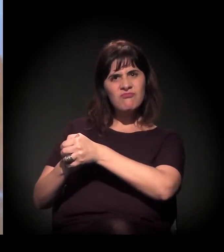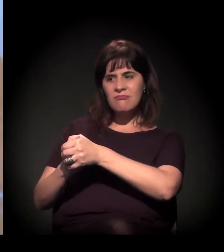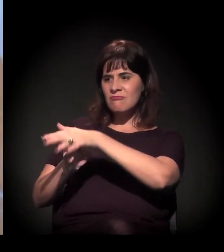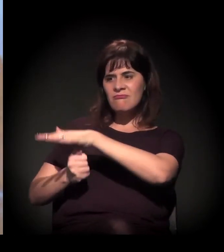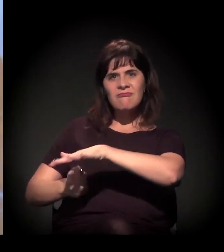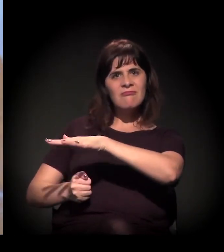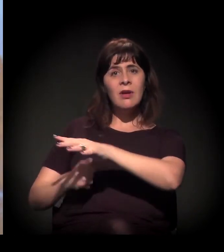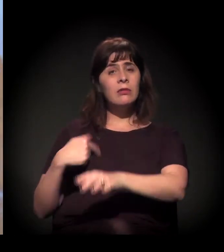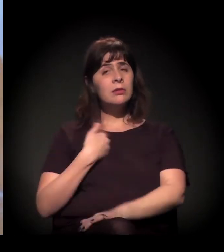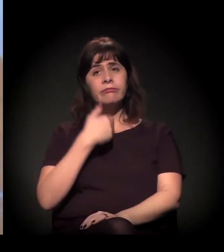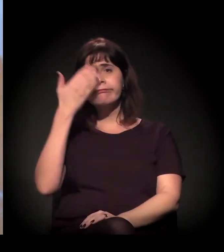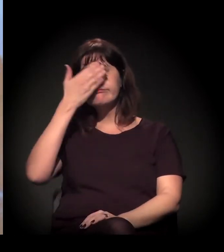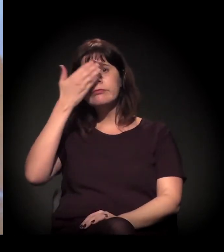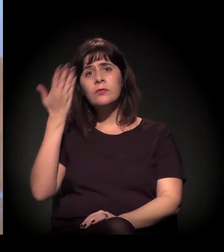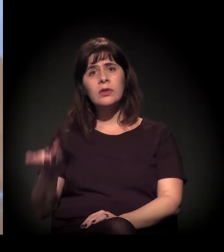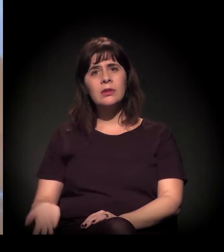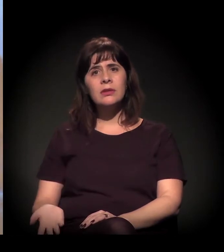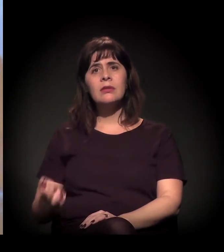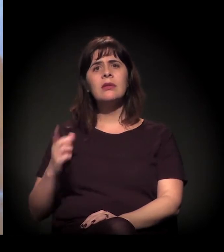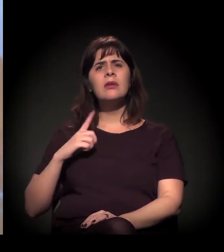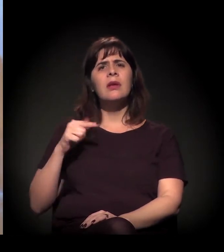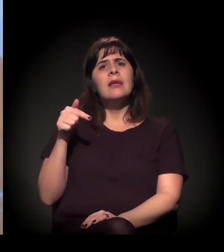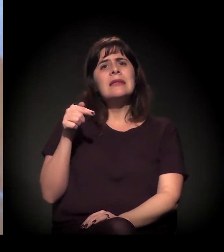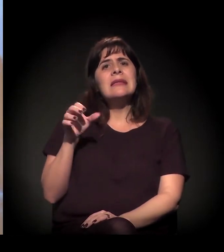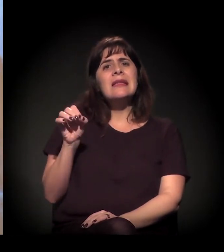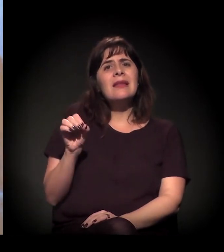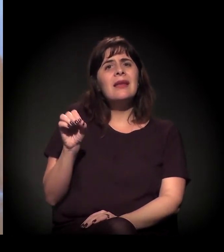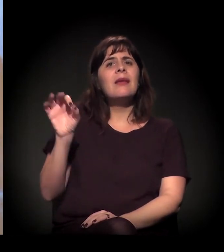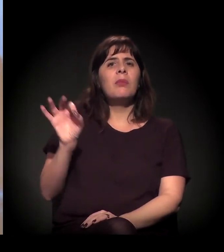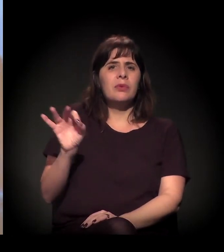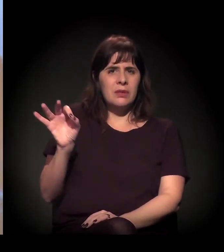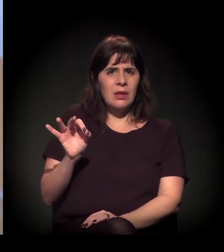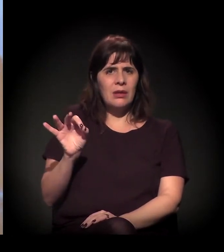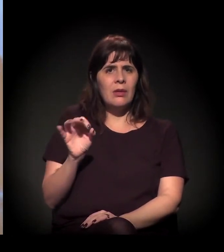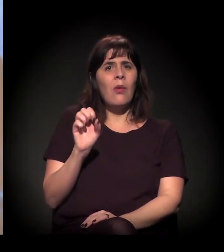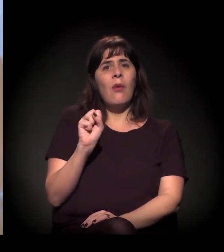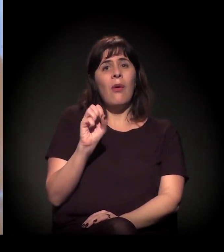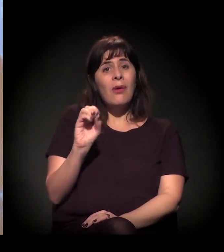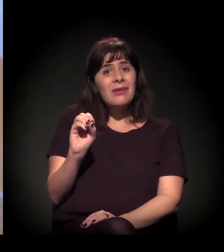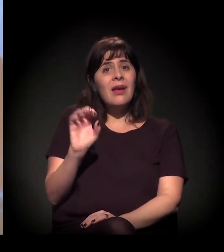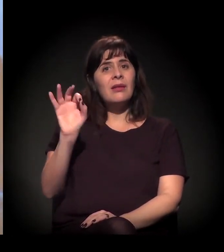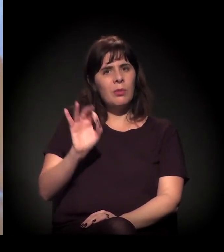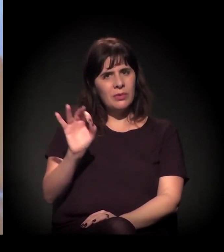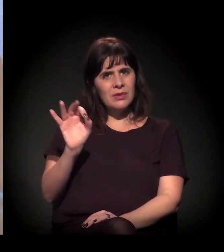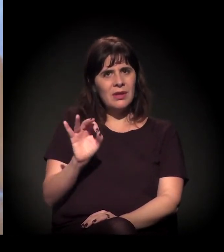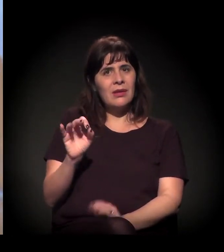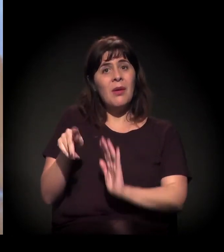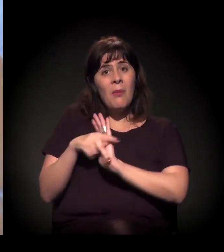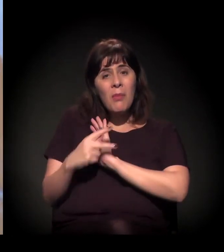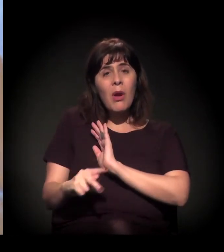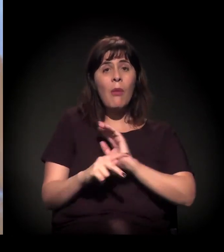A gente chega a 70%, 80% de pessoas regressas do sistema carcerário.